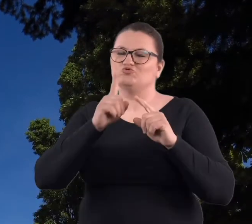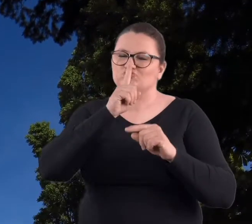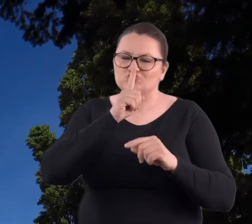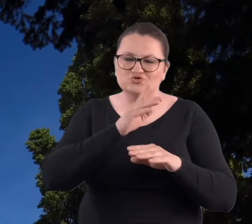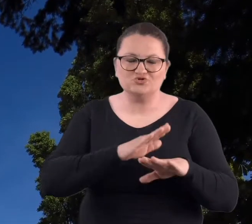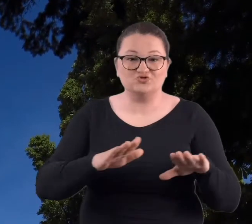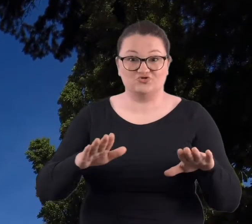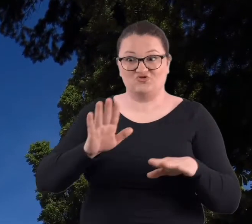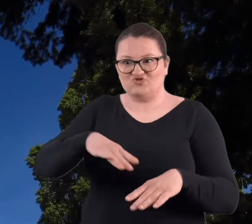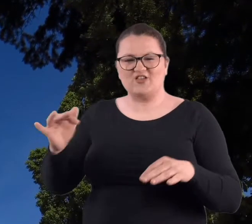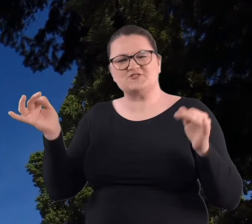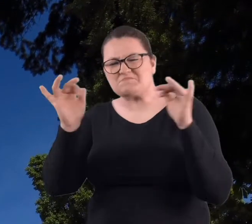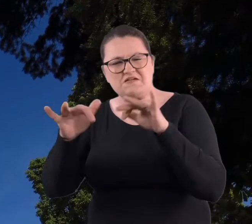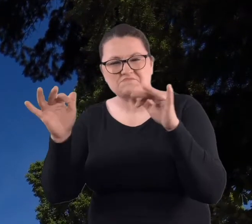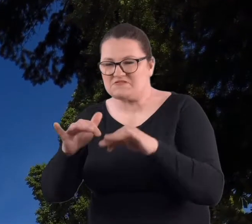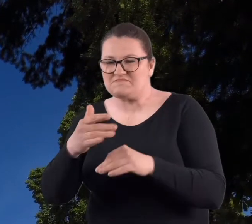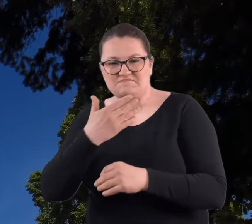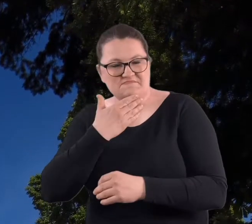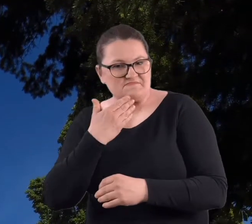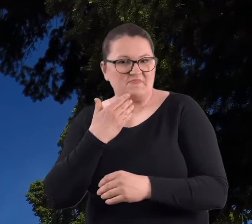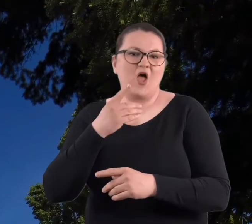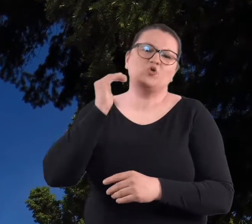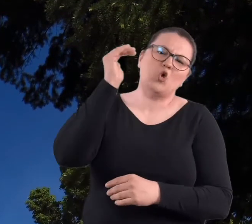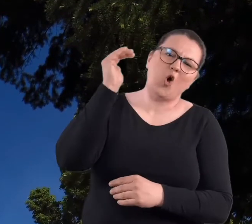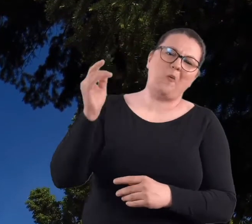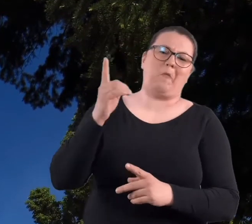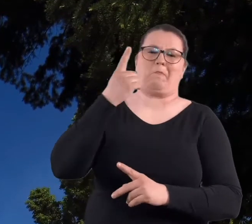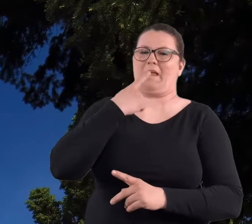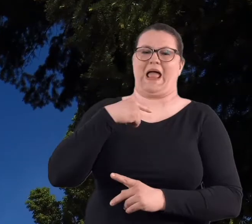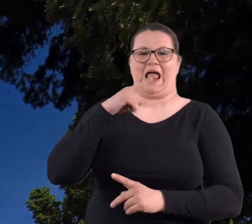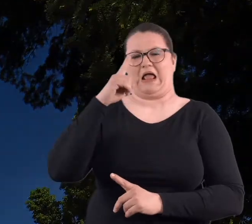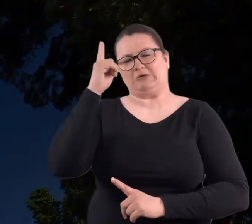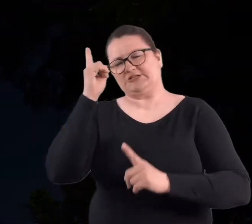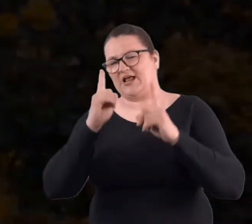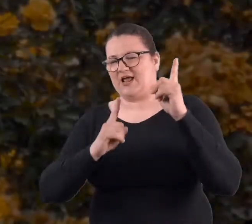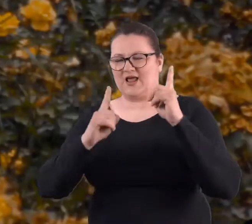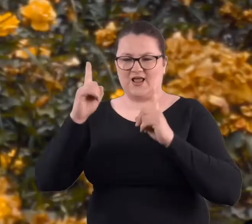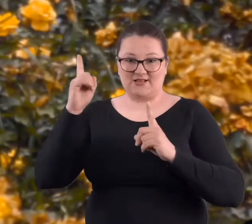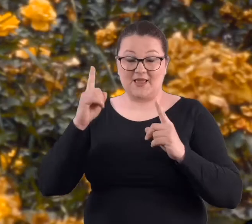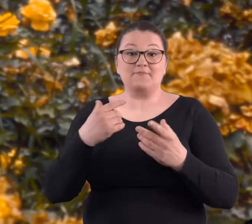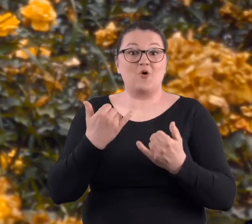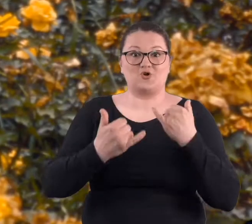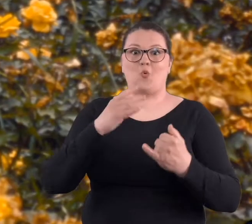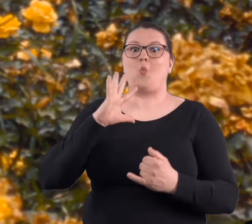Tam dzieci nie chodziły, dorośli rzadko kiedy, bo jak była ładna